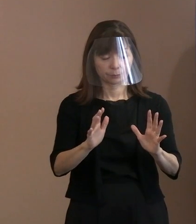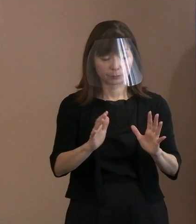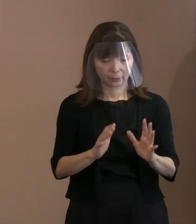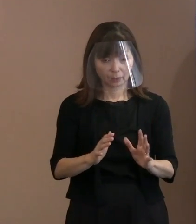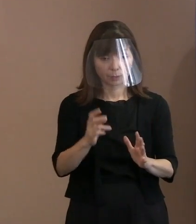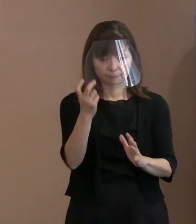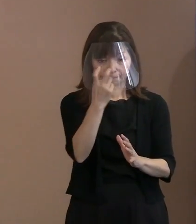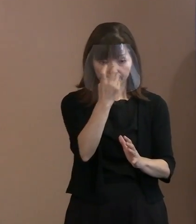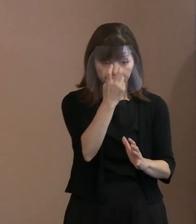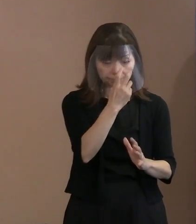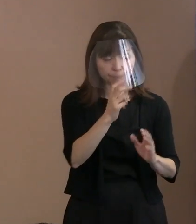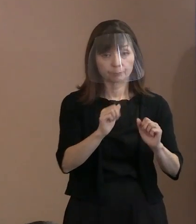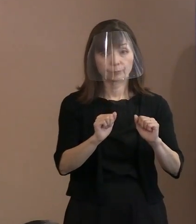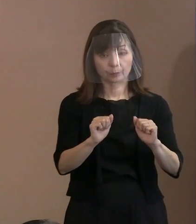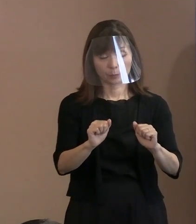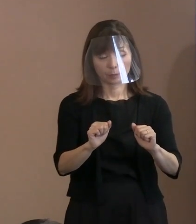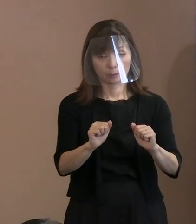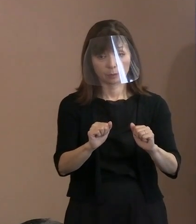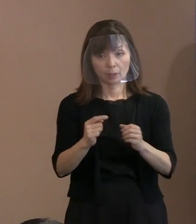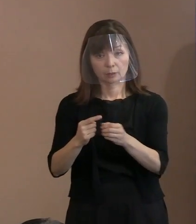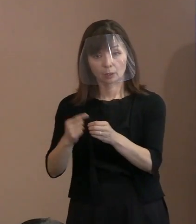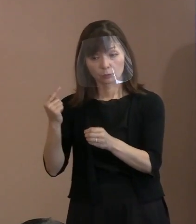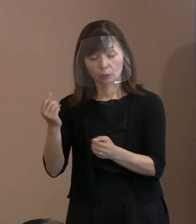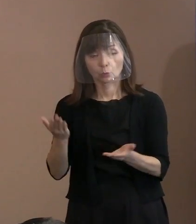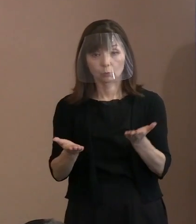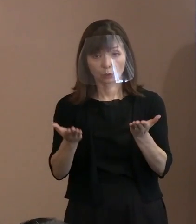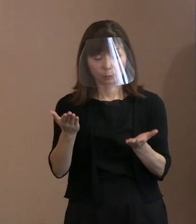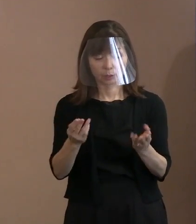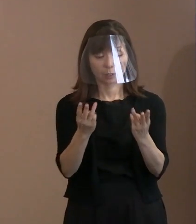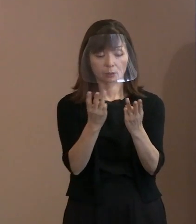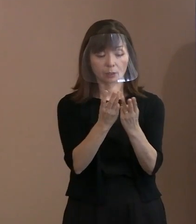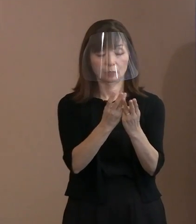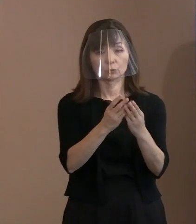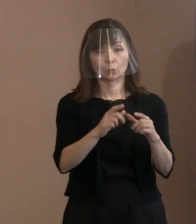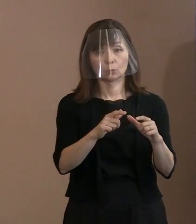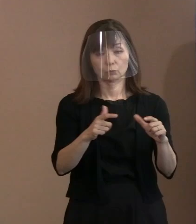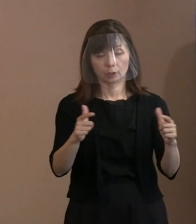いずれについても 昨年よりか増員するといったことで､